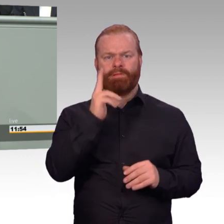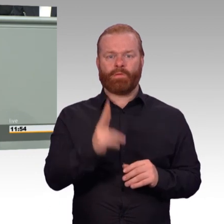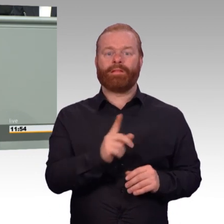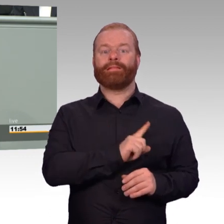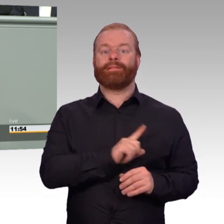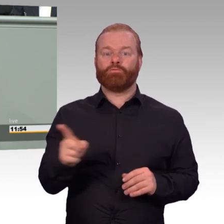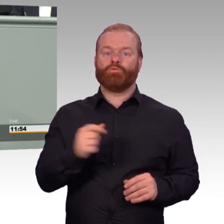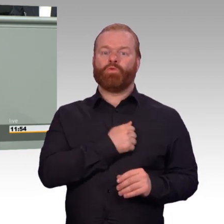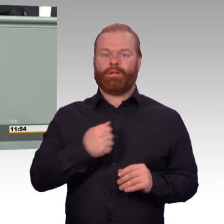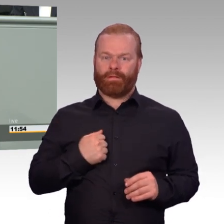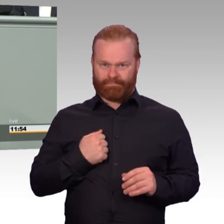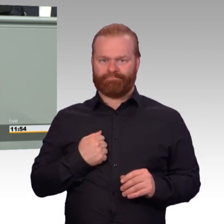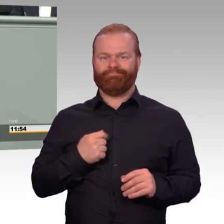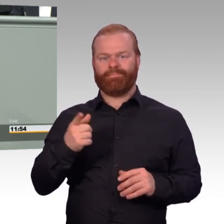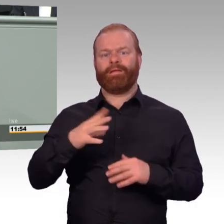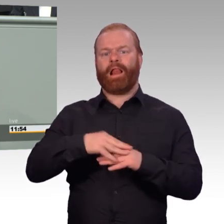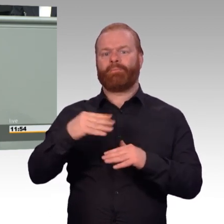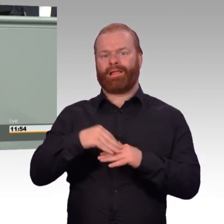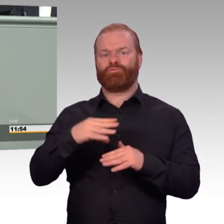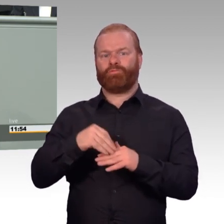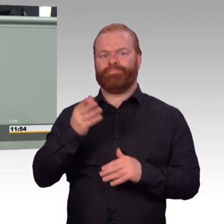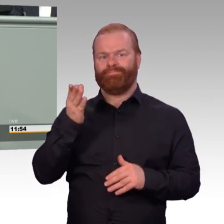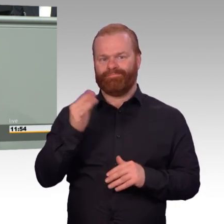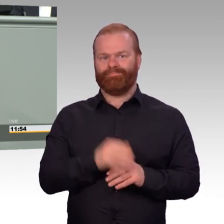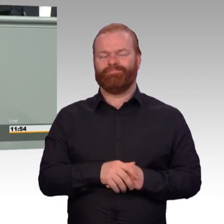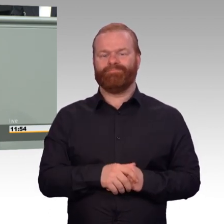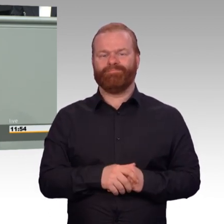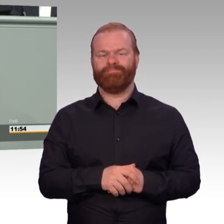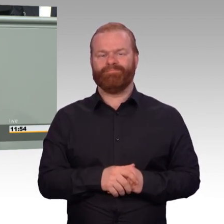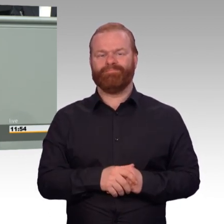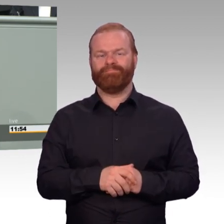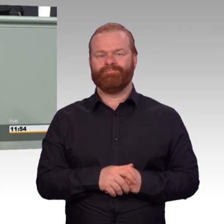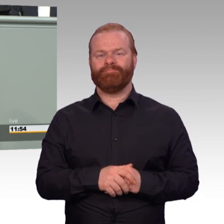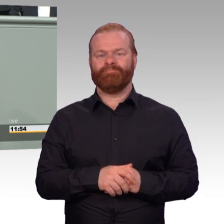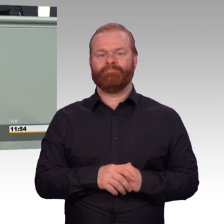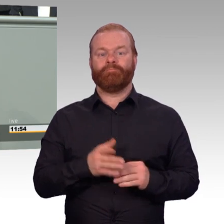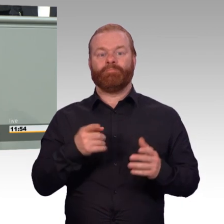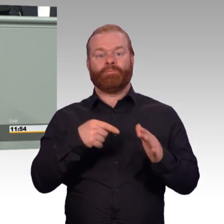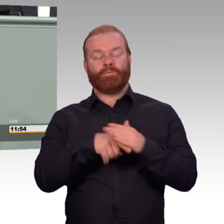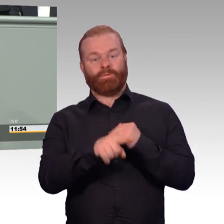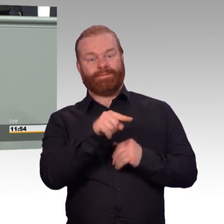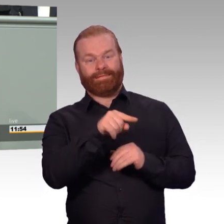Dieses Gesetz ermöglicht jetzt, wenn es verabschiedet ist, dass Familienangehörige, wenn sie in die Therapie einbezogen werden,